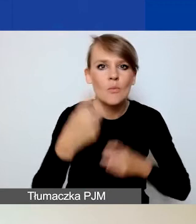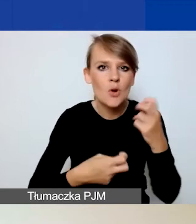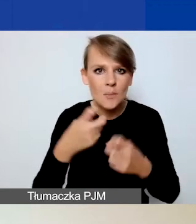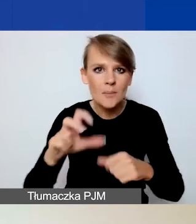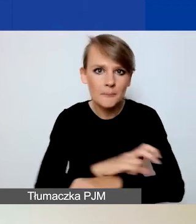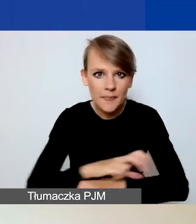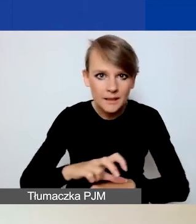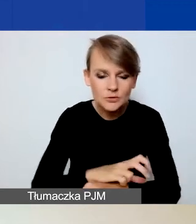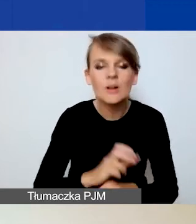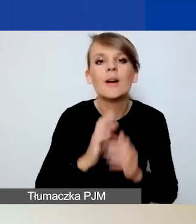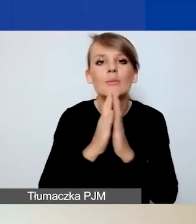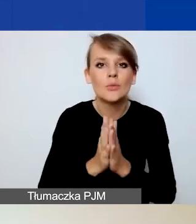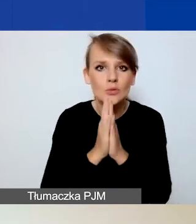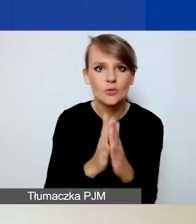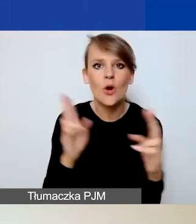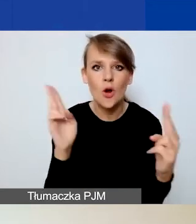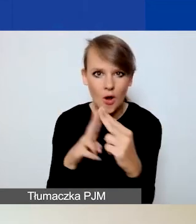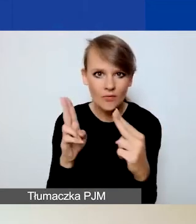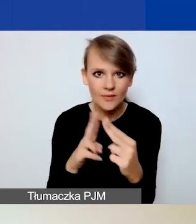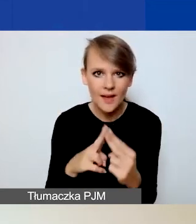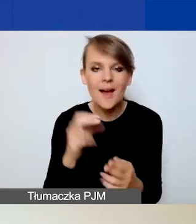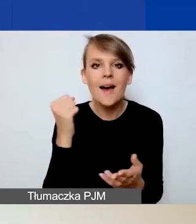bardzo prosimy o kontakt pod adresem: